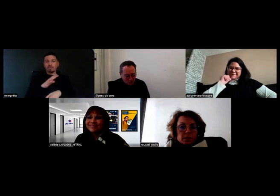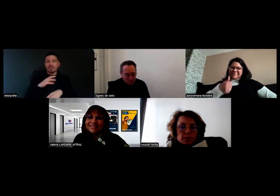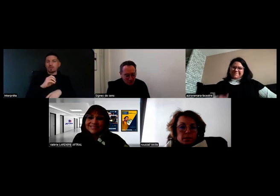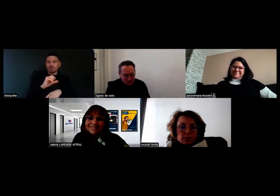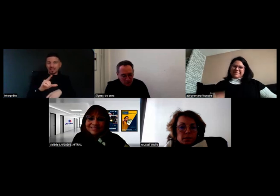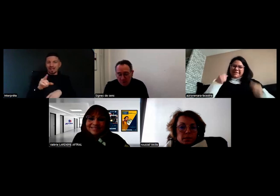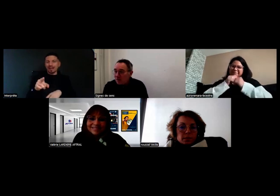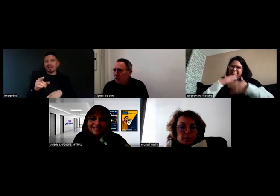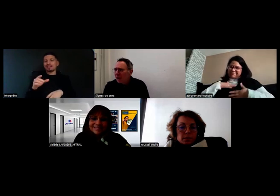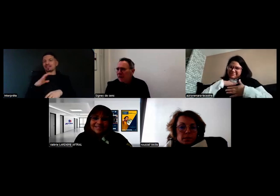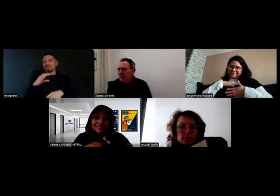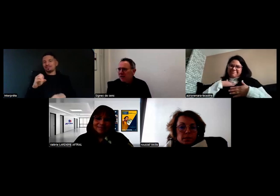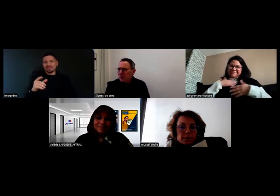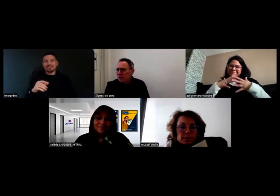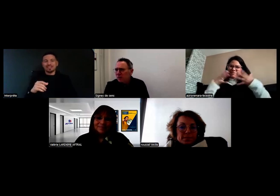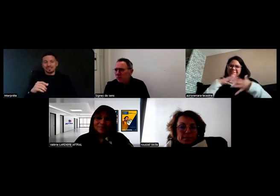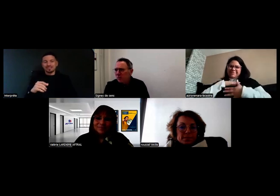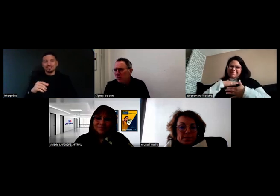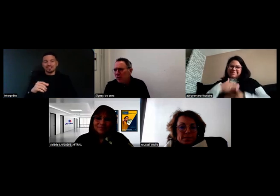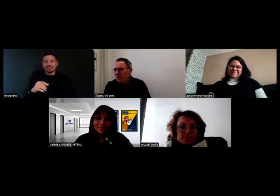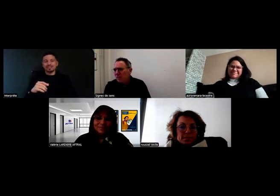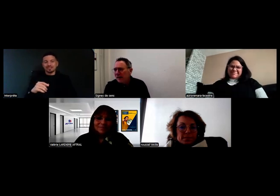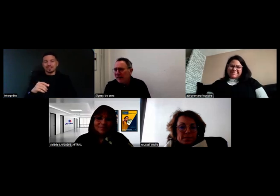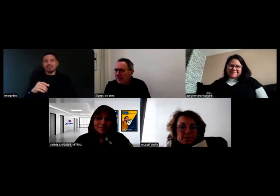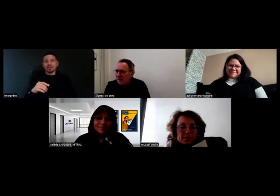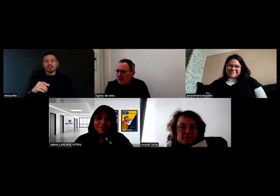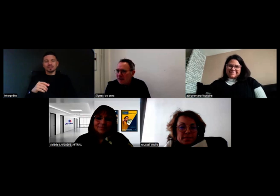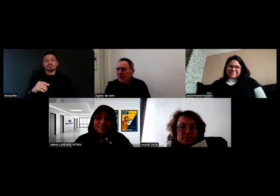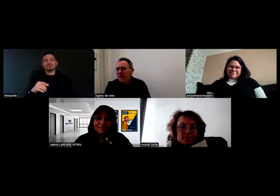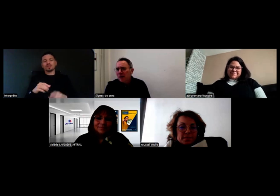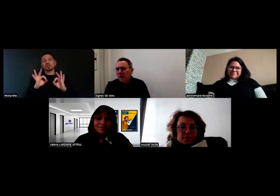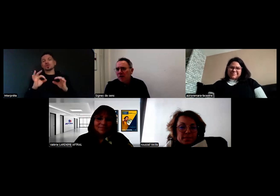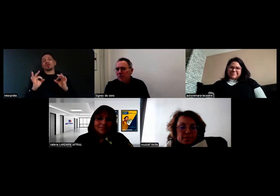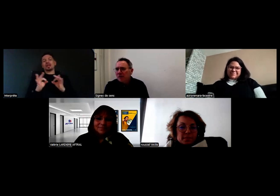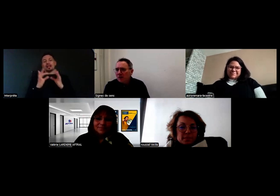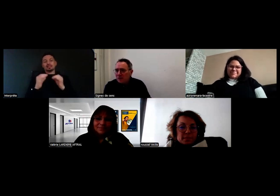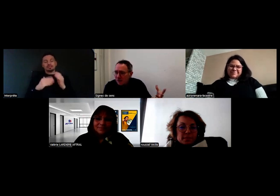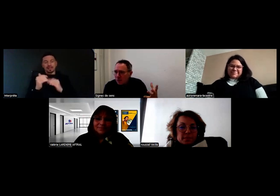d'avoir témoigné, parce que c'est le sens de ce projet Elixer les métiers.